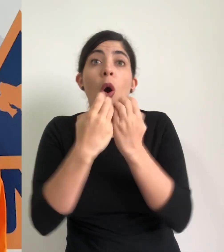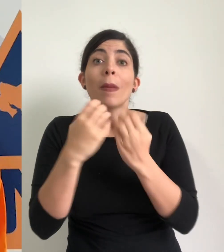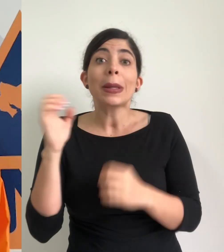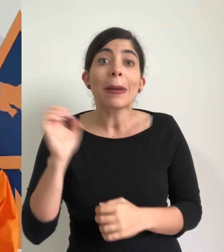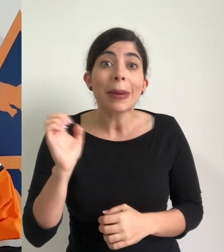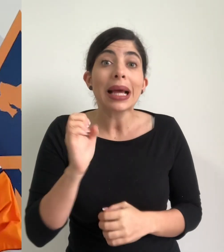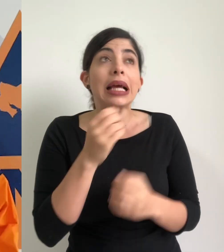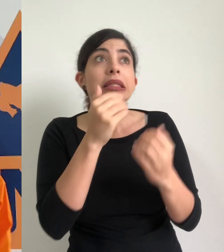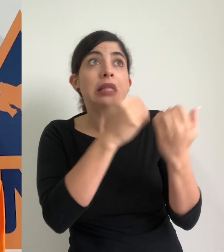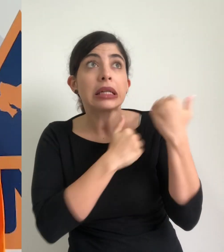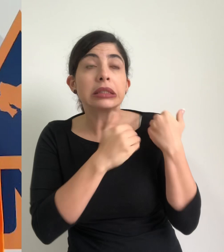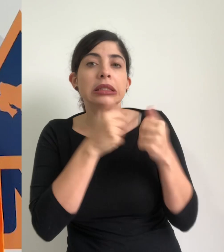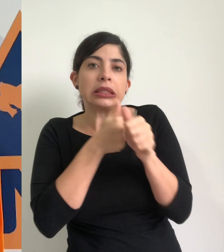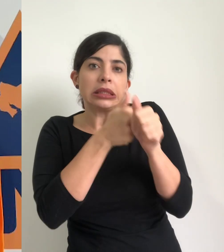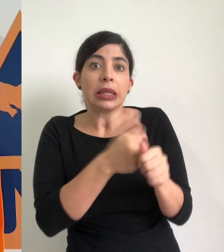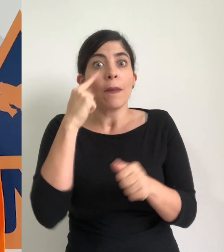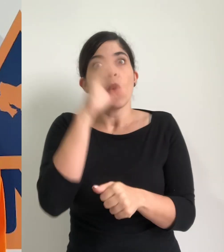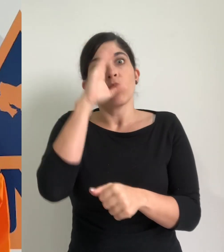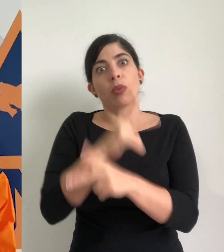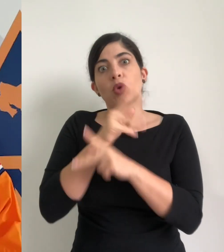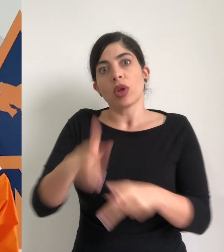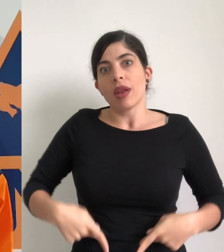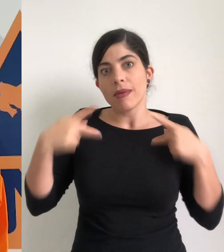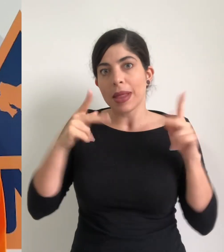que buscan en primera instancia salvaguardar la integridad física de las personas